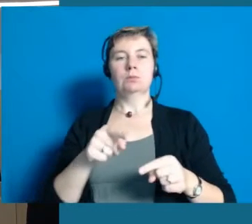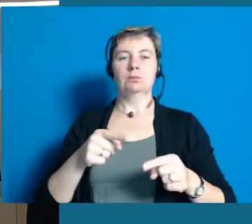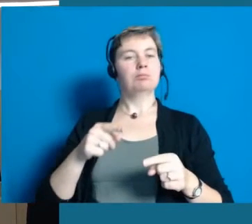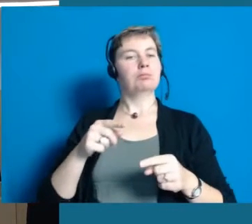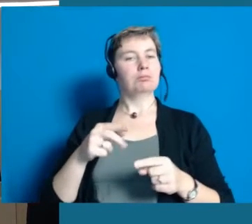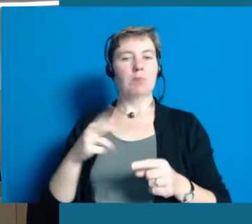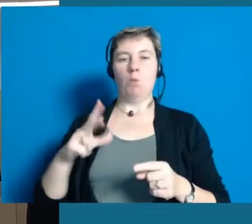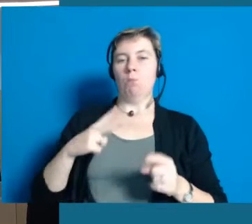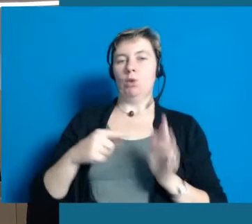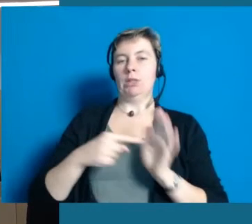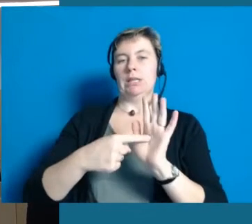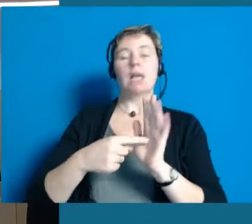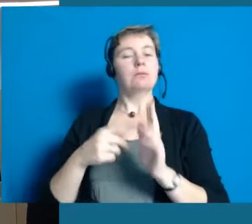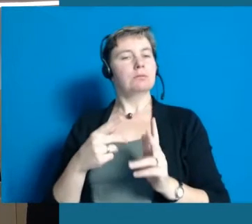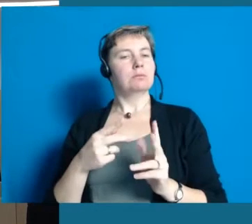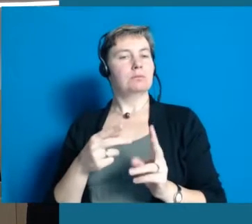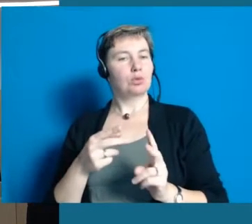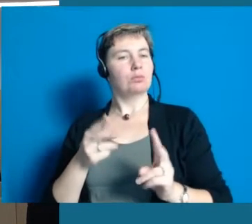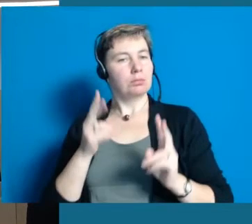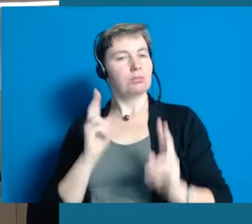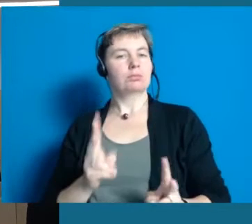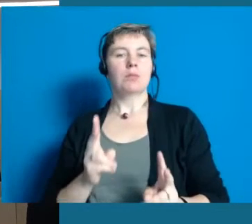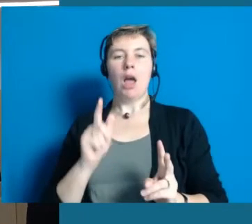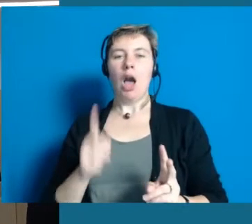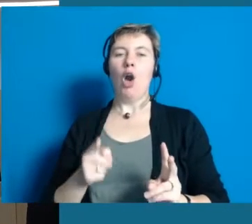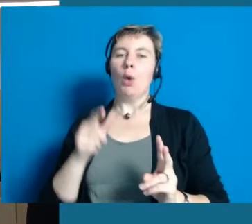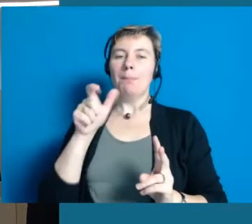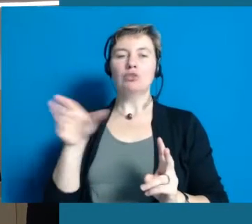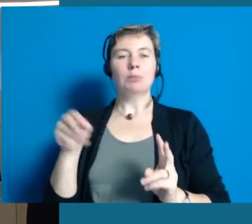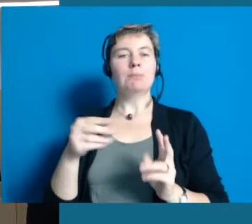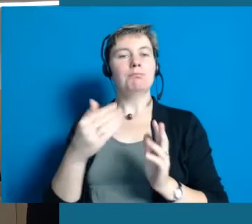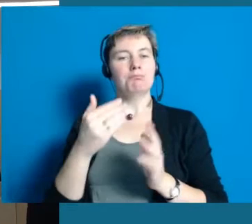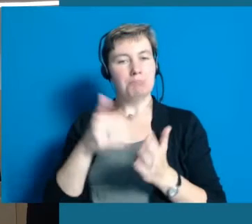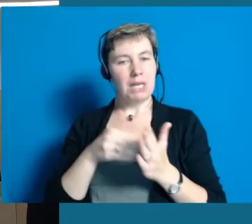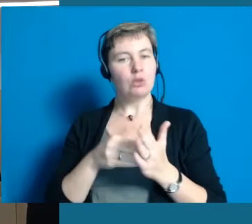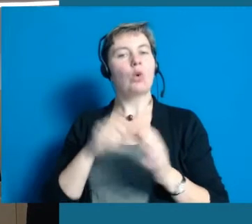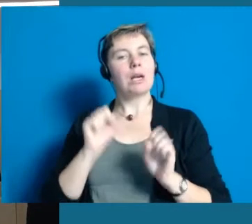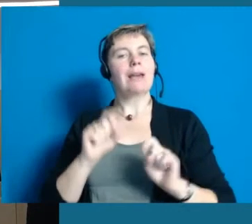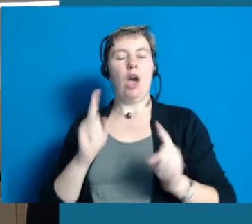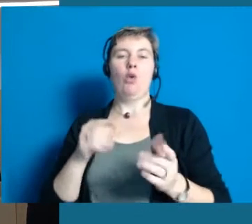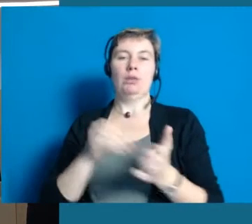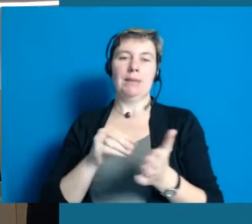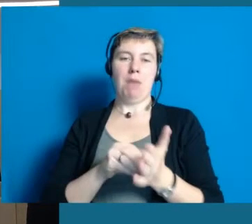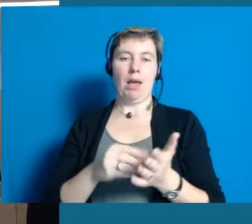dass man Mode auch vorführen kann mit einem Rollstuhl. Es sind Ausschnitte aus unseren Projekten,